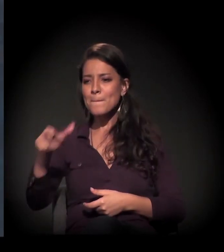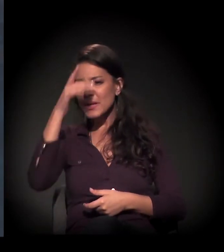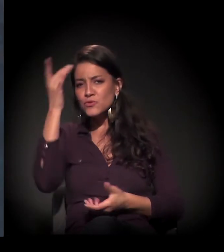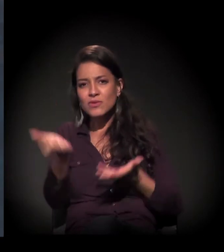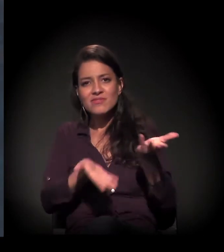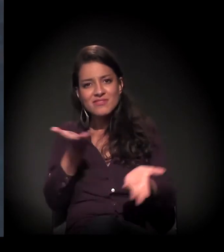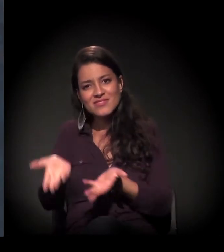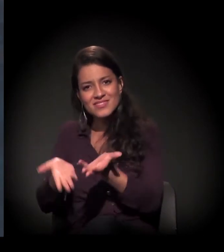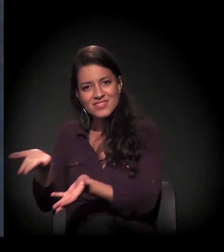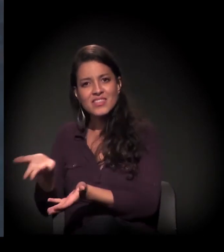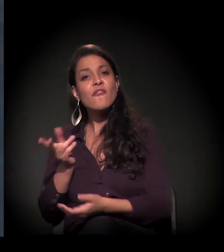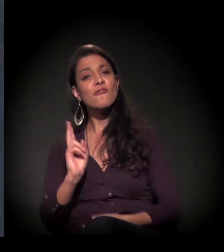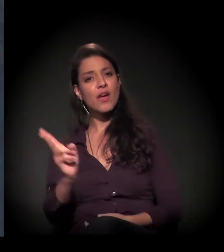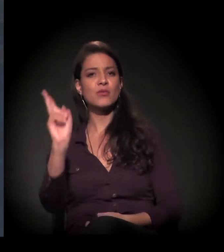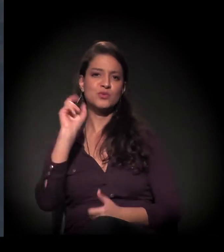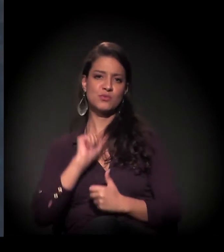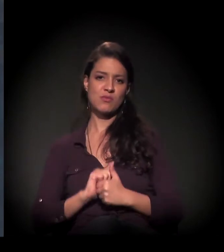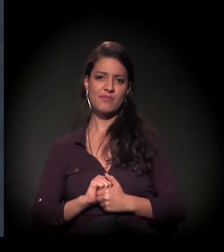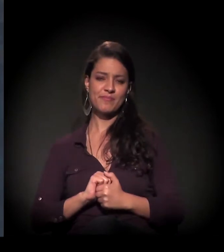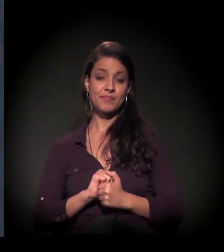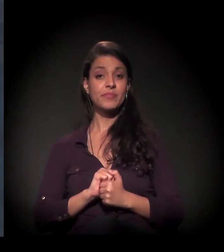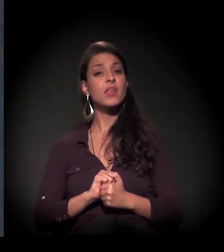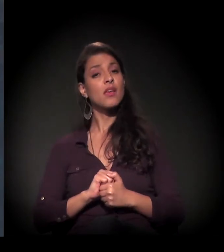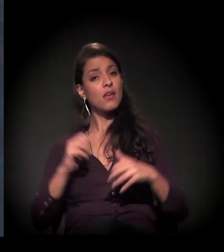O castelinho foi restaurado exatamente